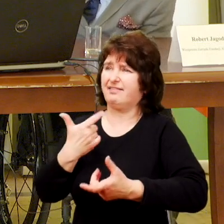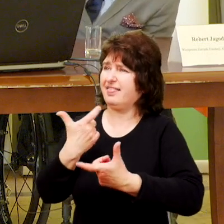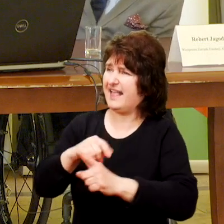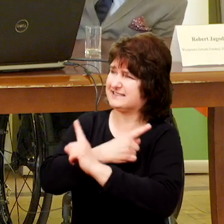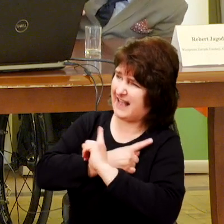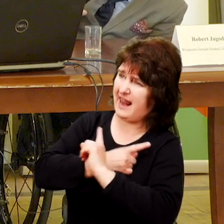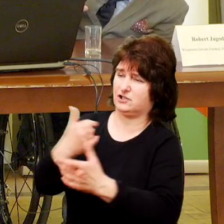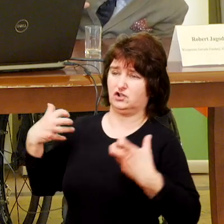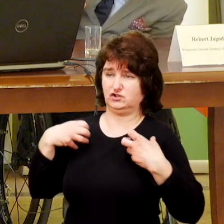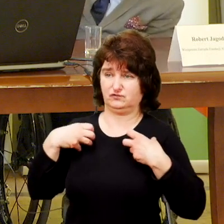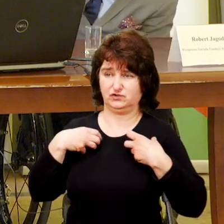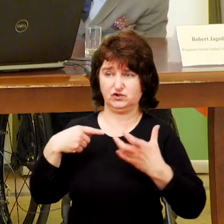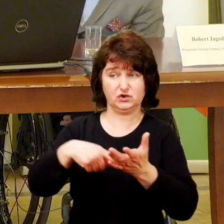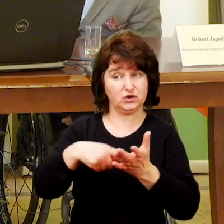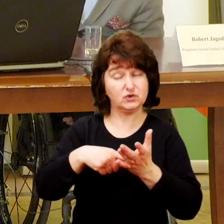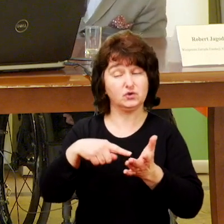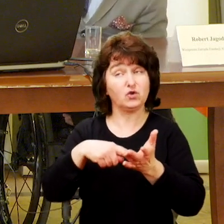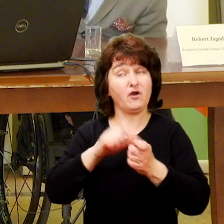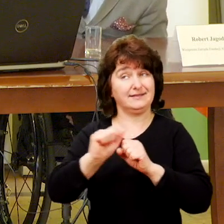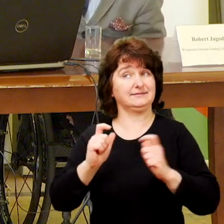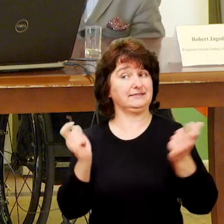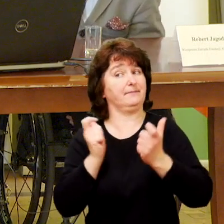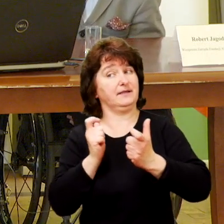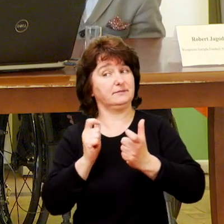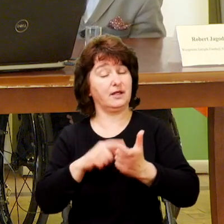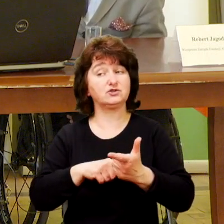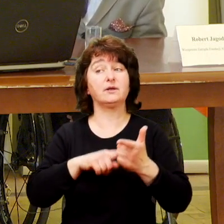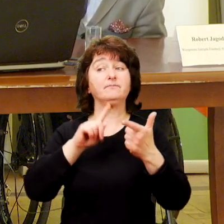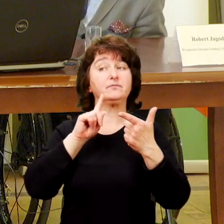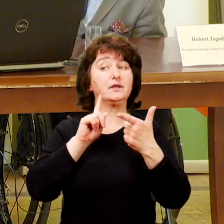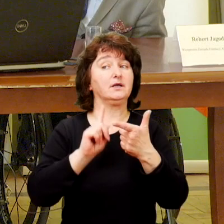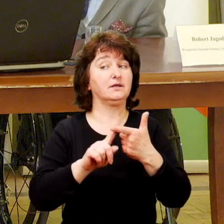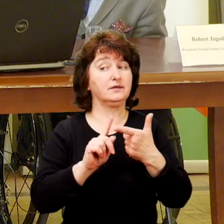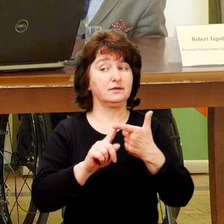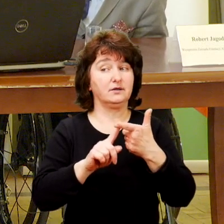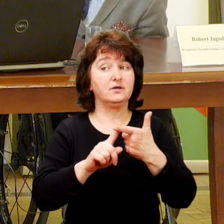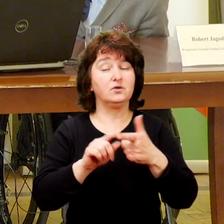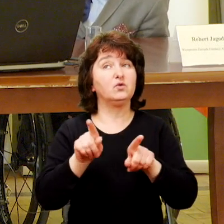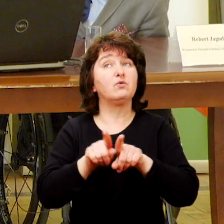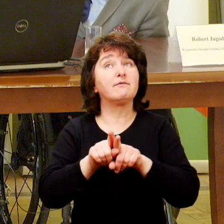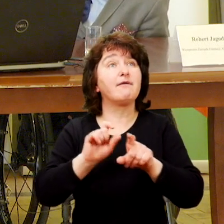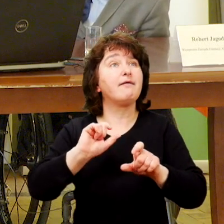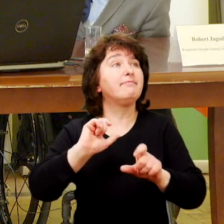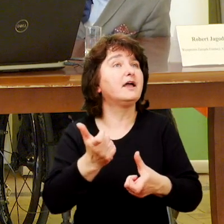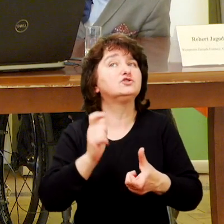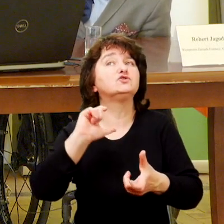To jest jedno z takich zagrożeń, a drugie wyzwania dotyczące organizacji.